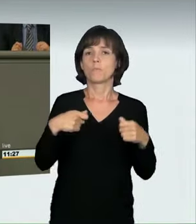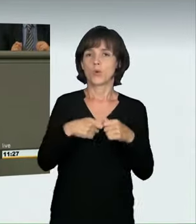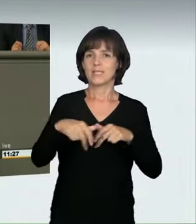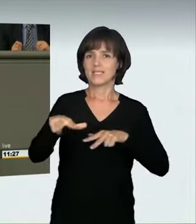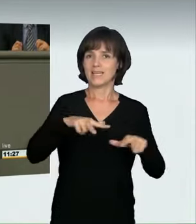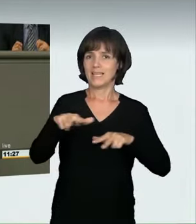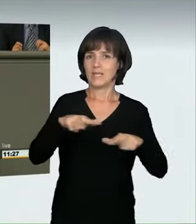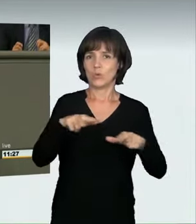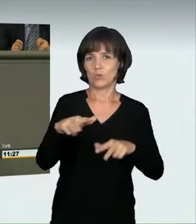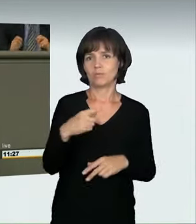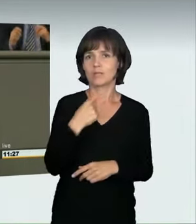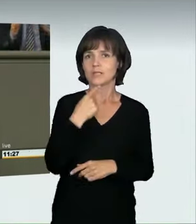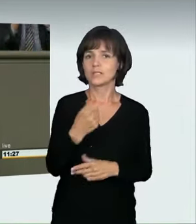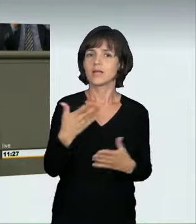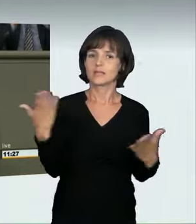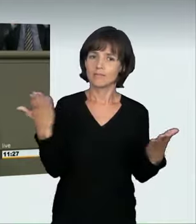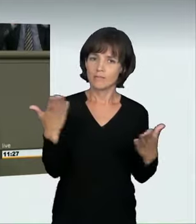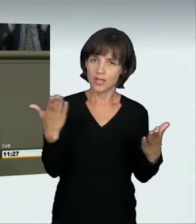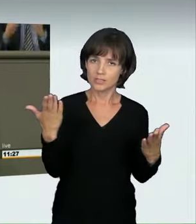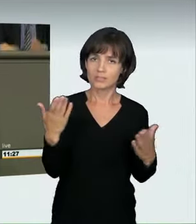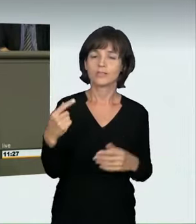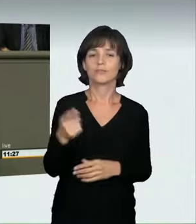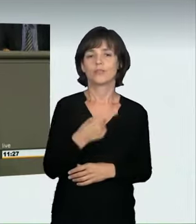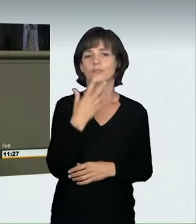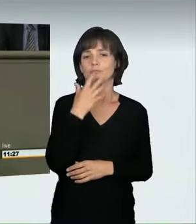die „Vision Zero“ zu verwirklichen; das heißt: